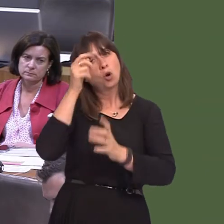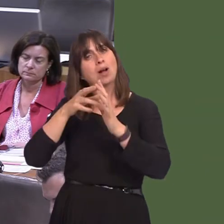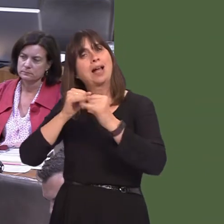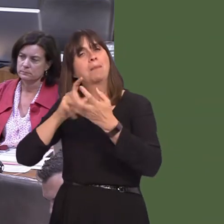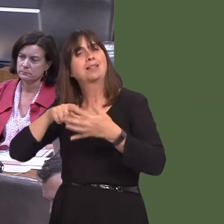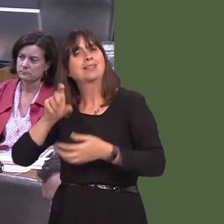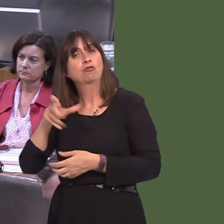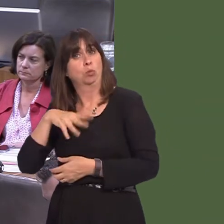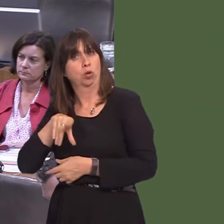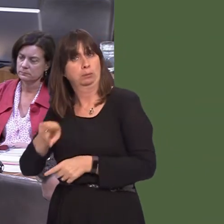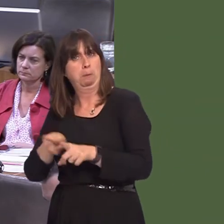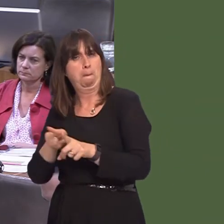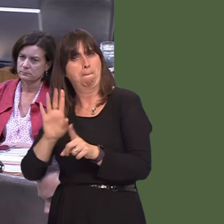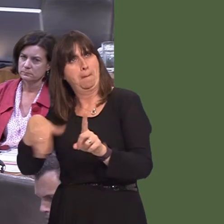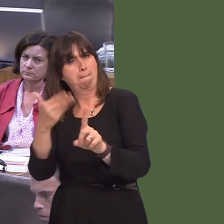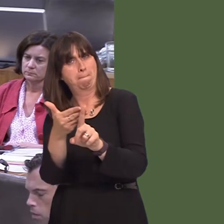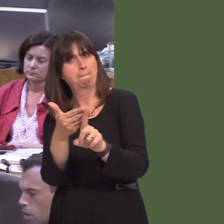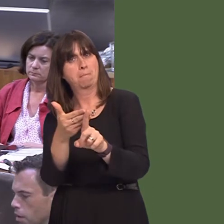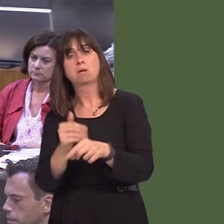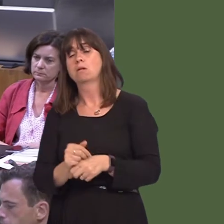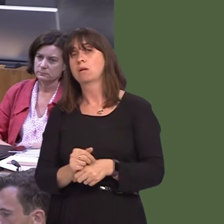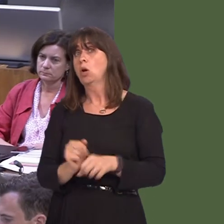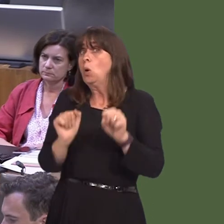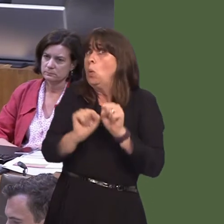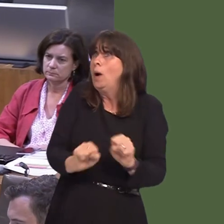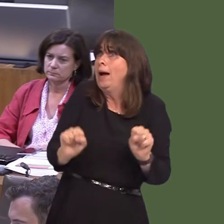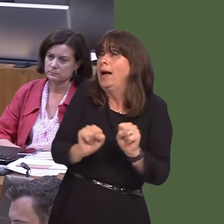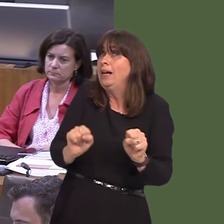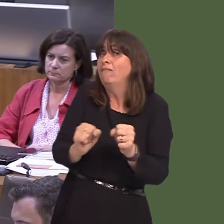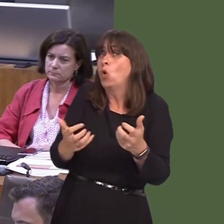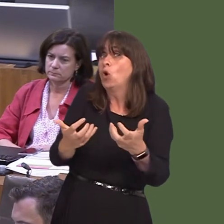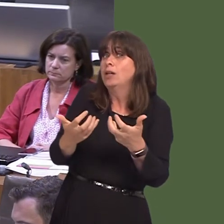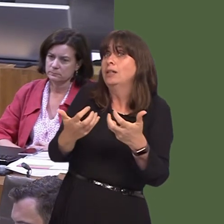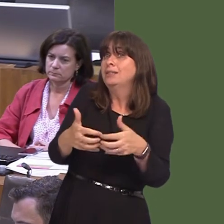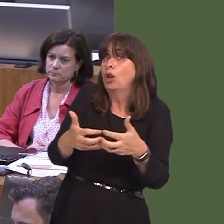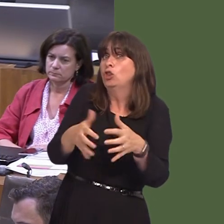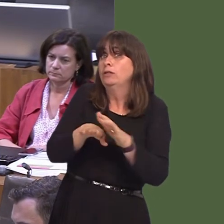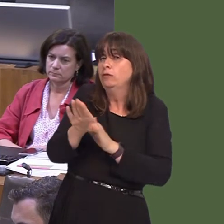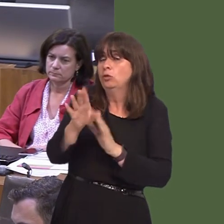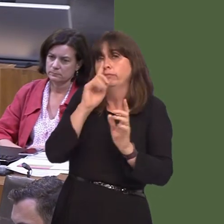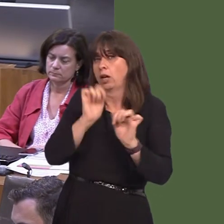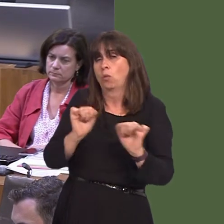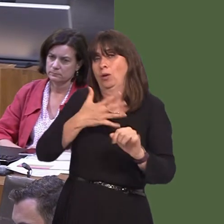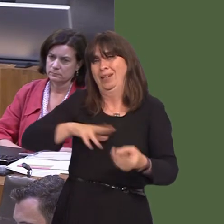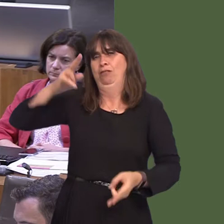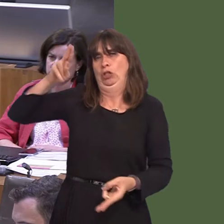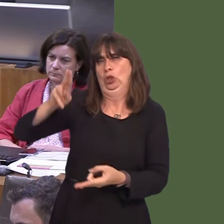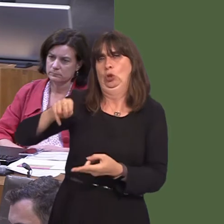well. We can't wait for the technology to deliver the reductions we seek by themselves,